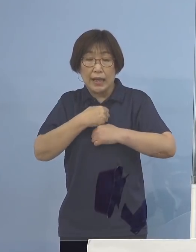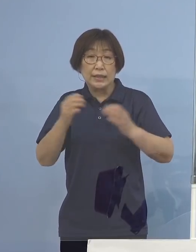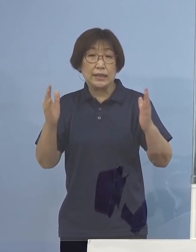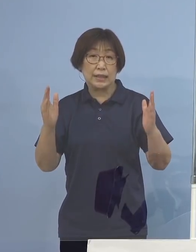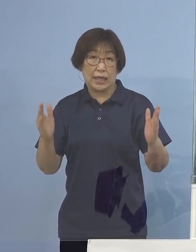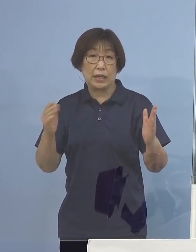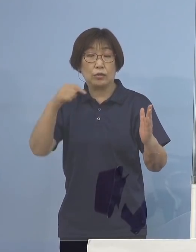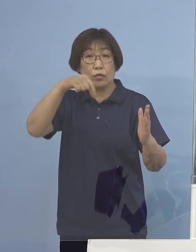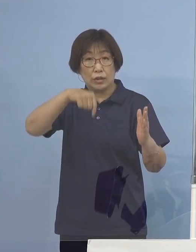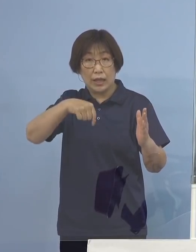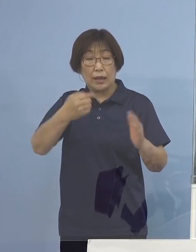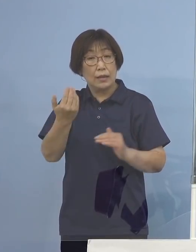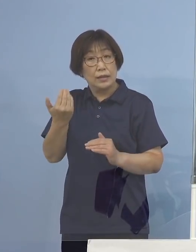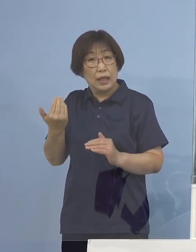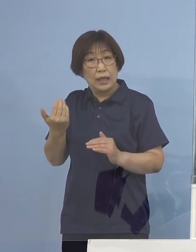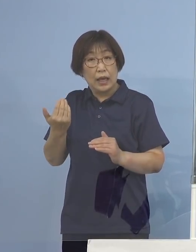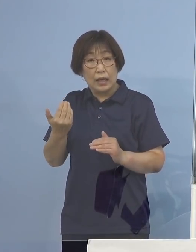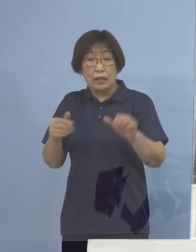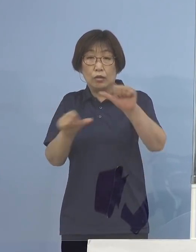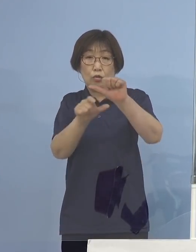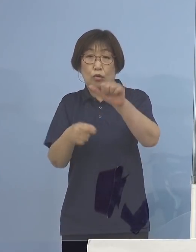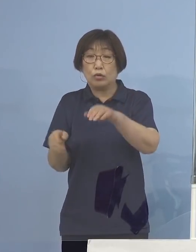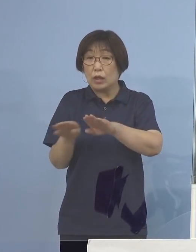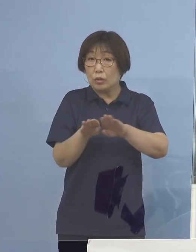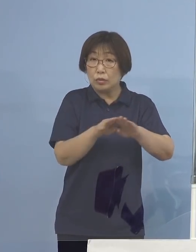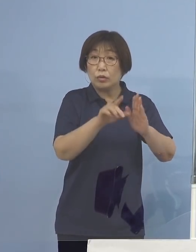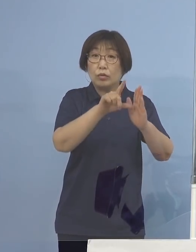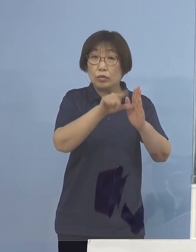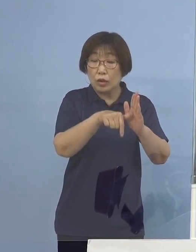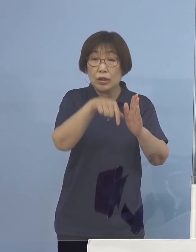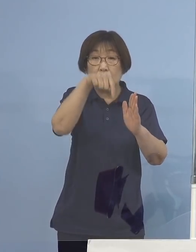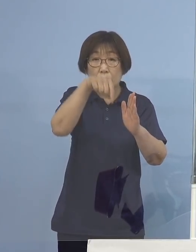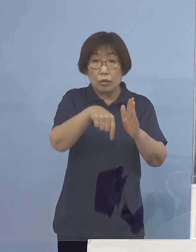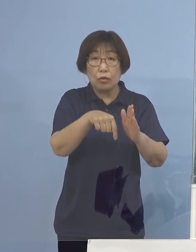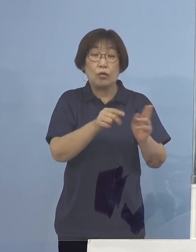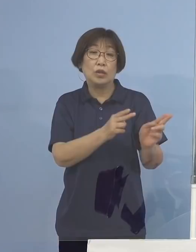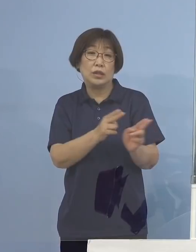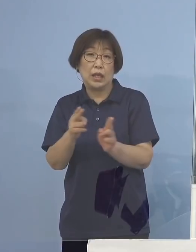前回ゴールデンウィークの時に この制度創設をいたしまして